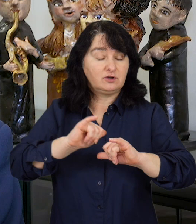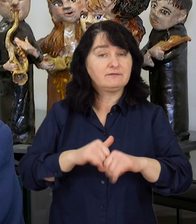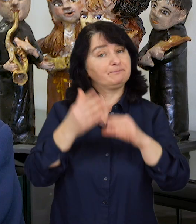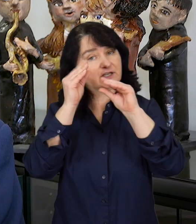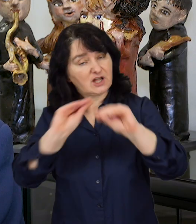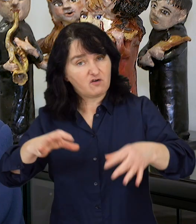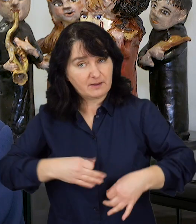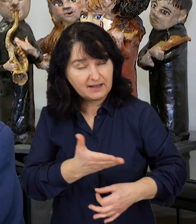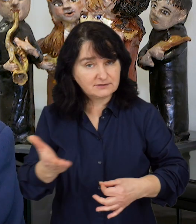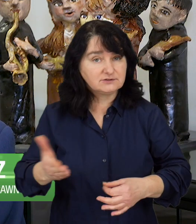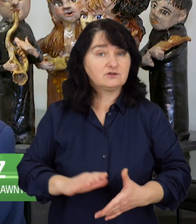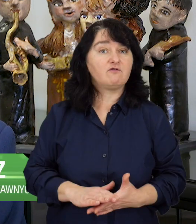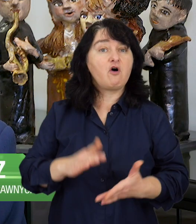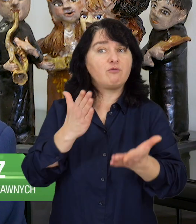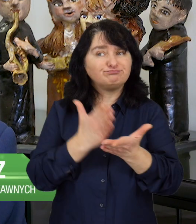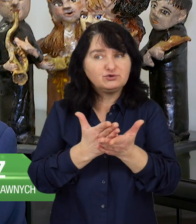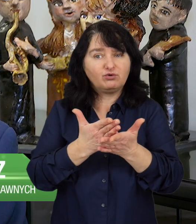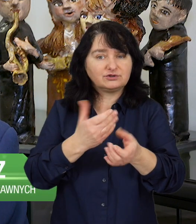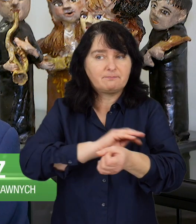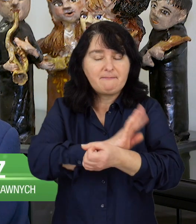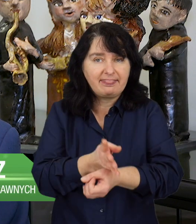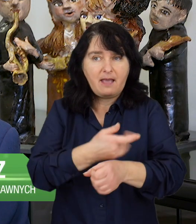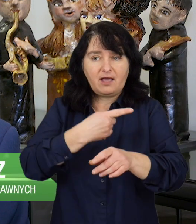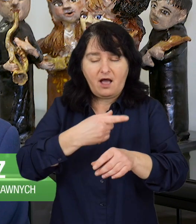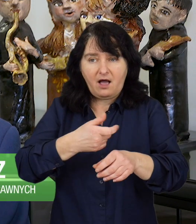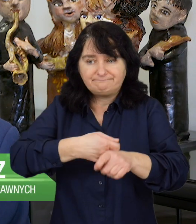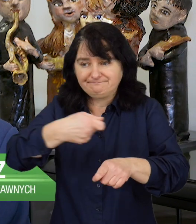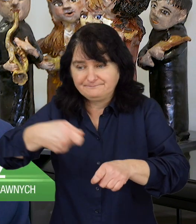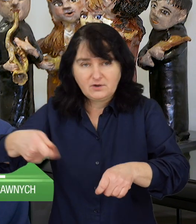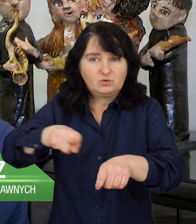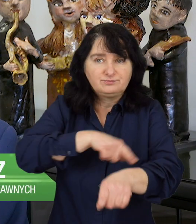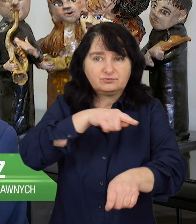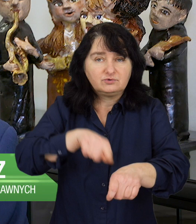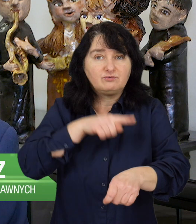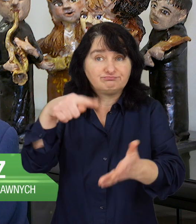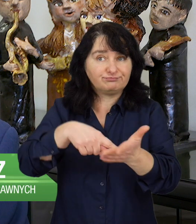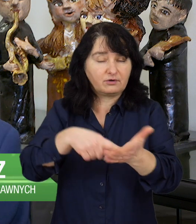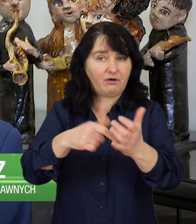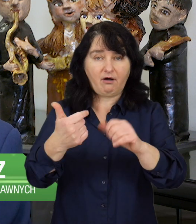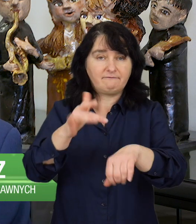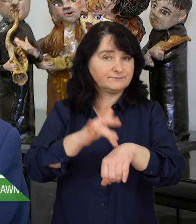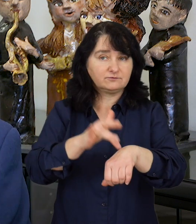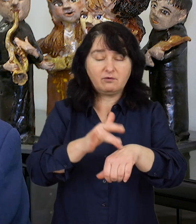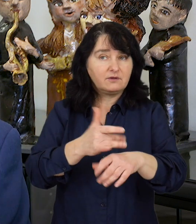Szanowni Państwo, przedłużająca się pandemia powoduje skutki, które są trudne do określenia.